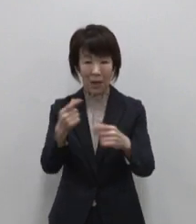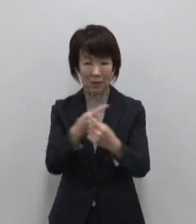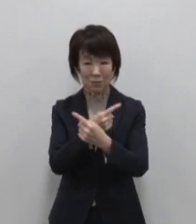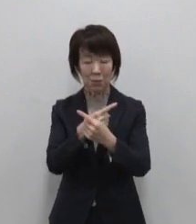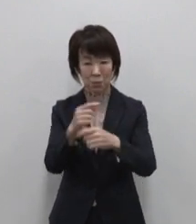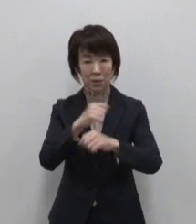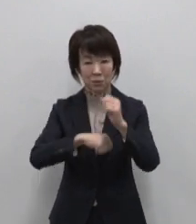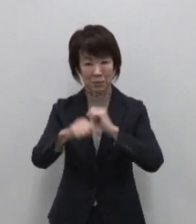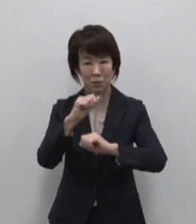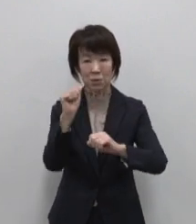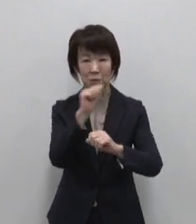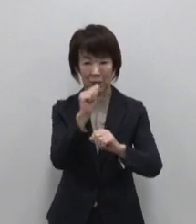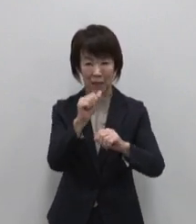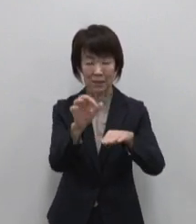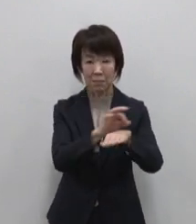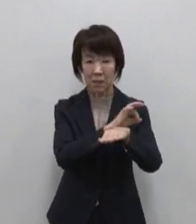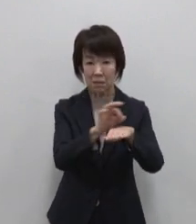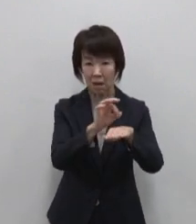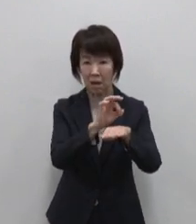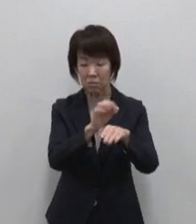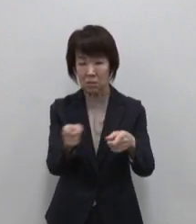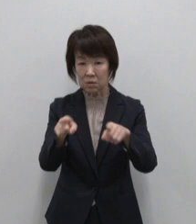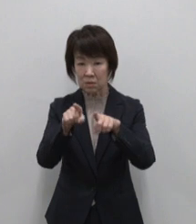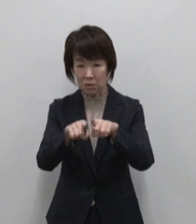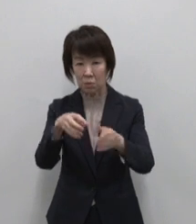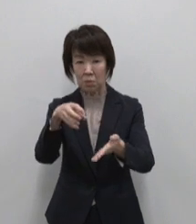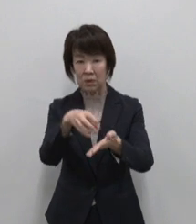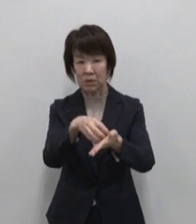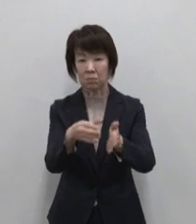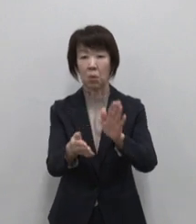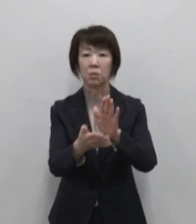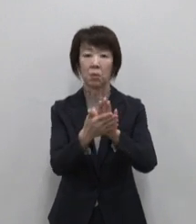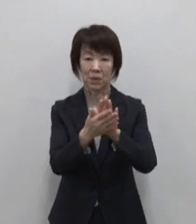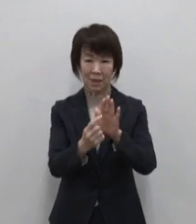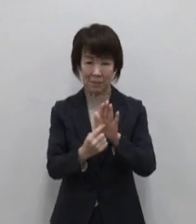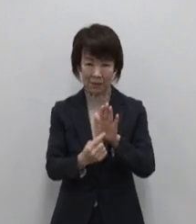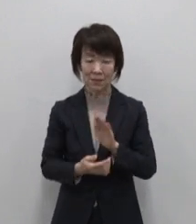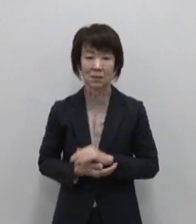メディアとのタイアップ記事の 情報を掲載しています